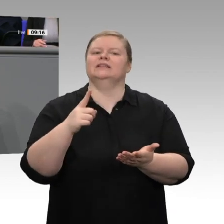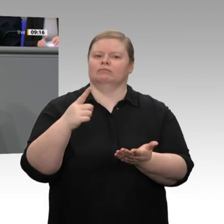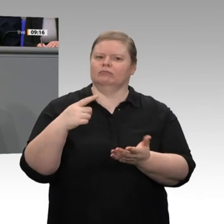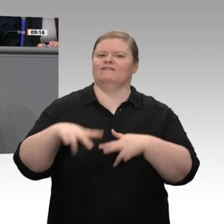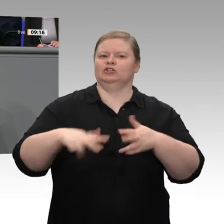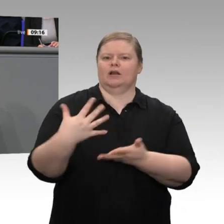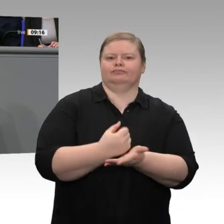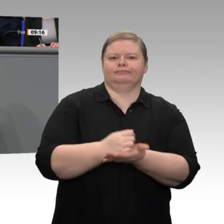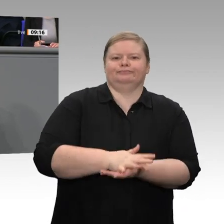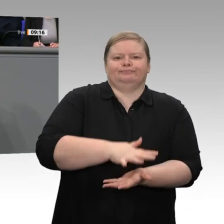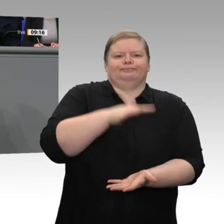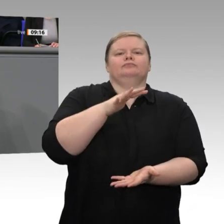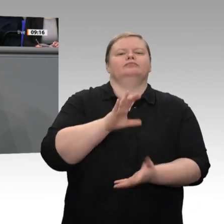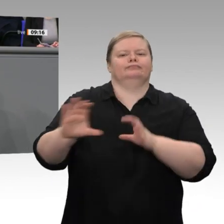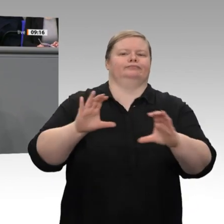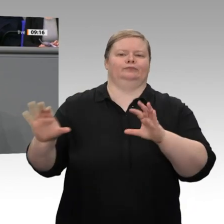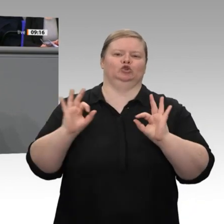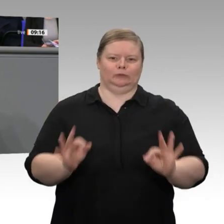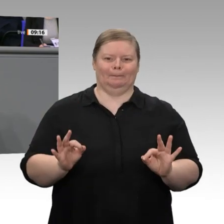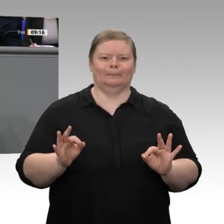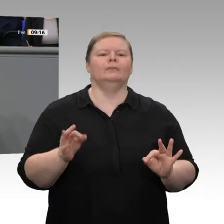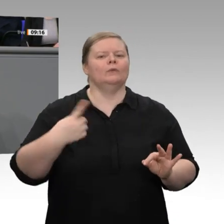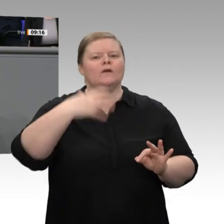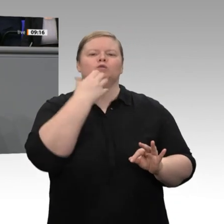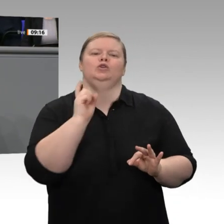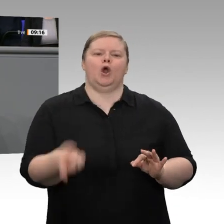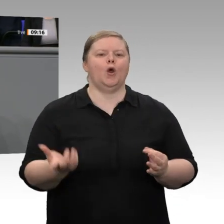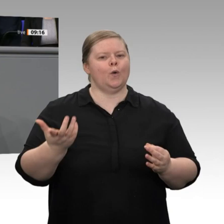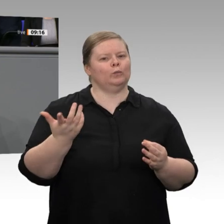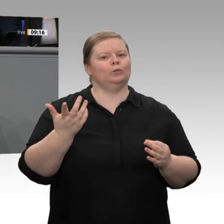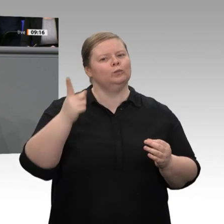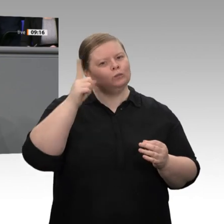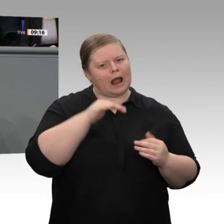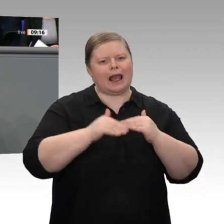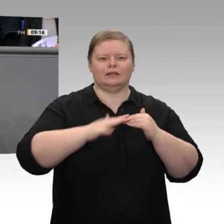stellen: das automatisierte Fahren, Massenproduktionen mit Losgröße 1, die völlige Umstellung